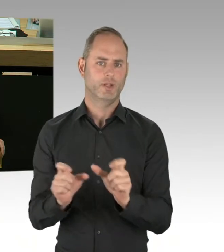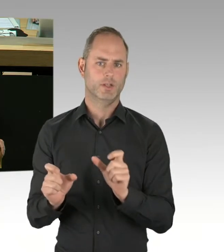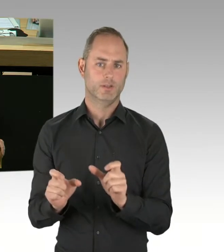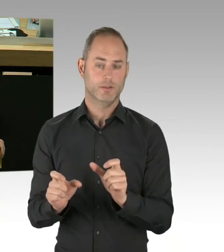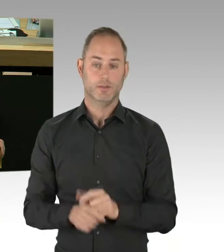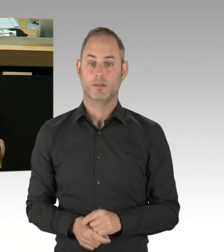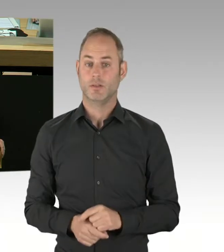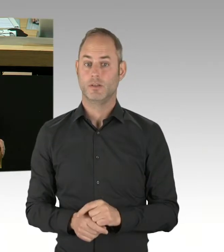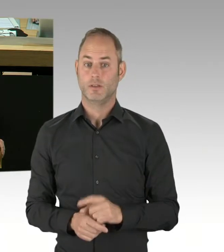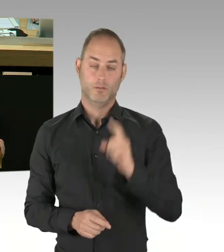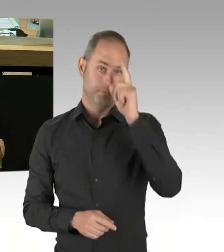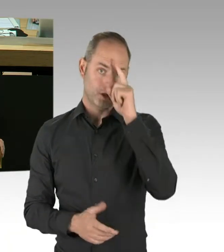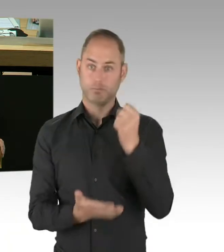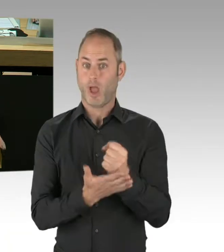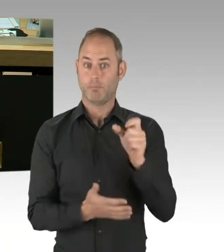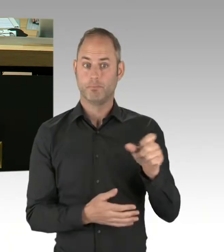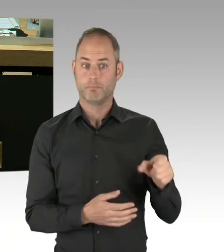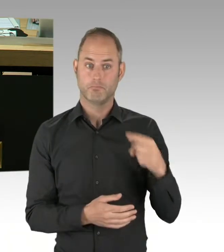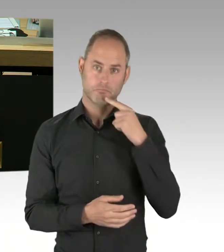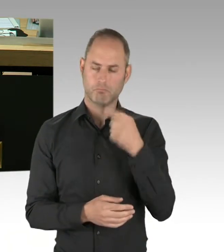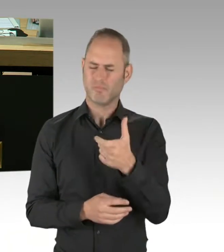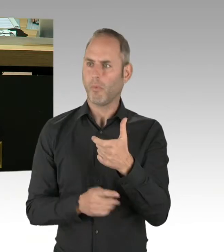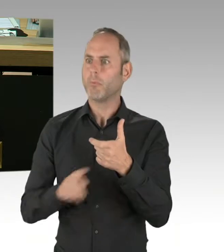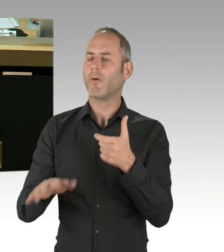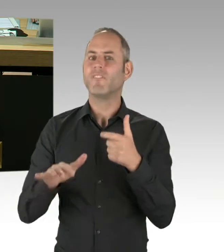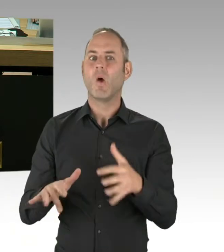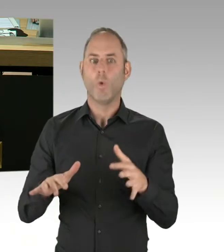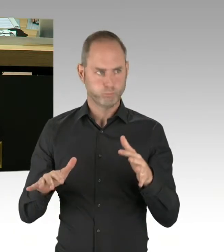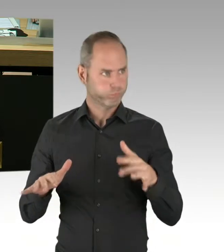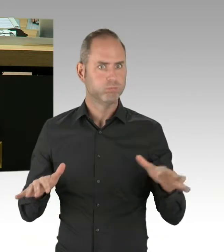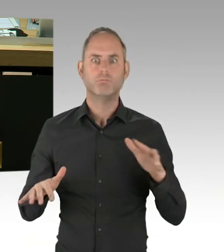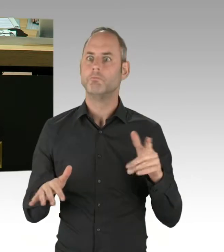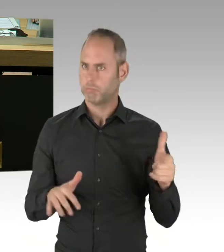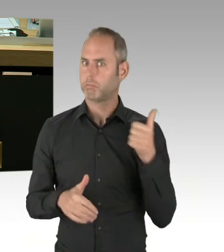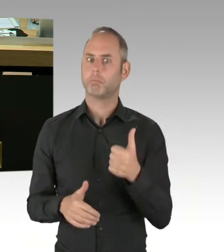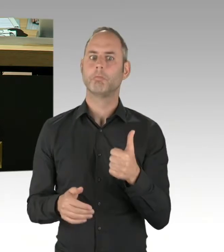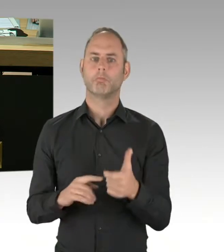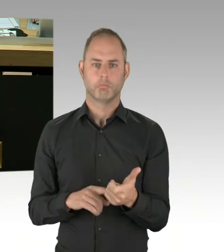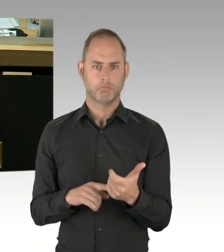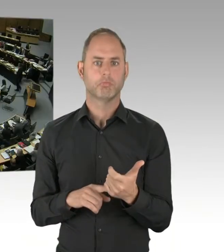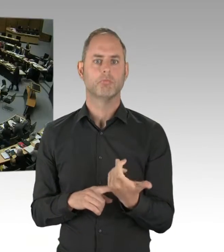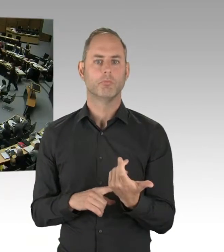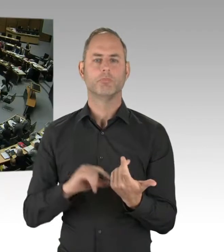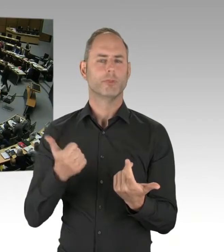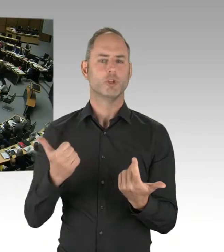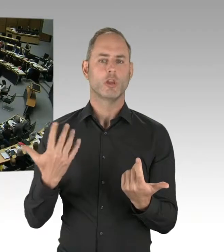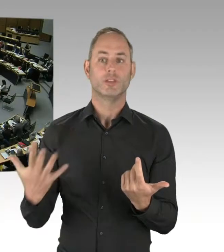aber auch zur Abwendung von Suizidversuchen? (Präsidium) Senator Geisel, bitte, Sie haben das Wort.